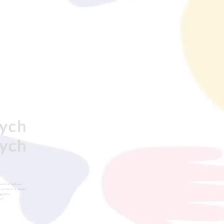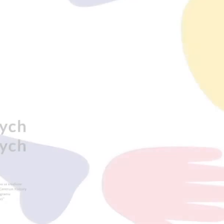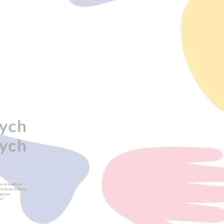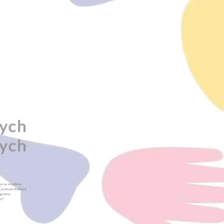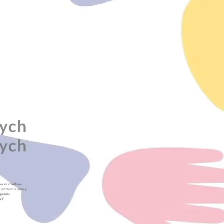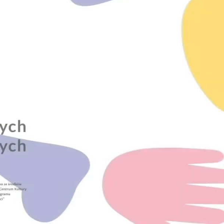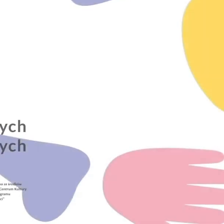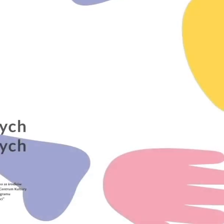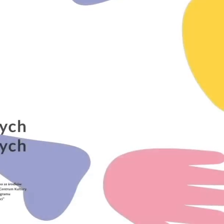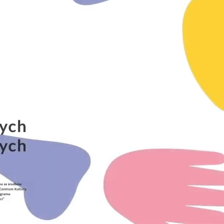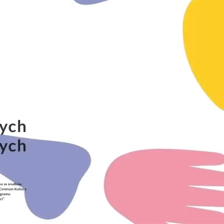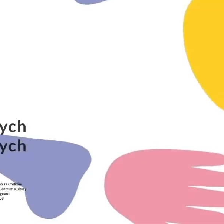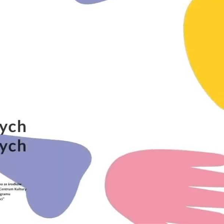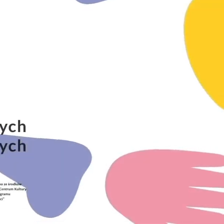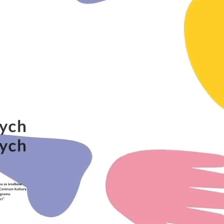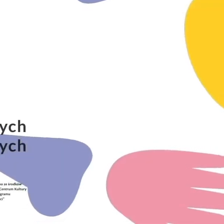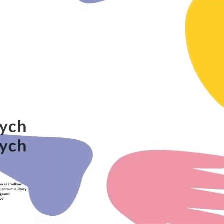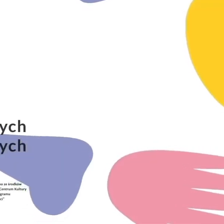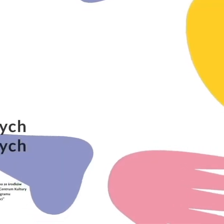[muzyka]